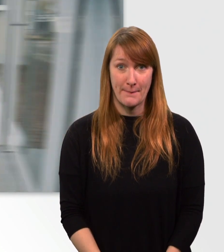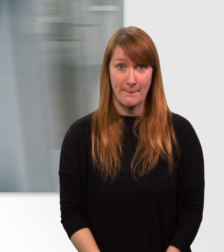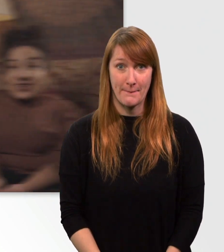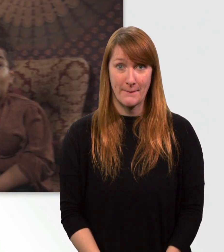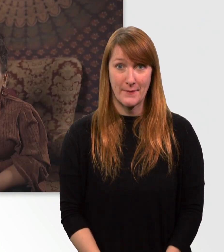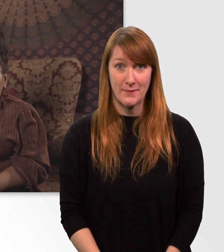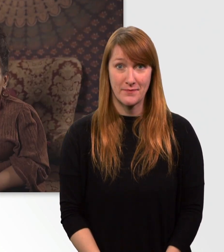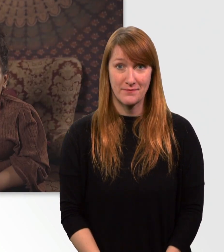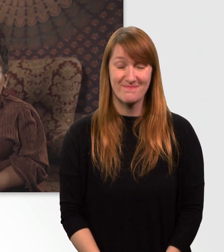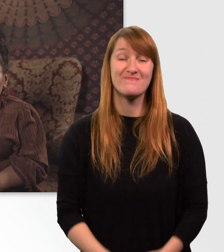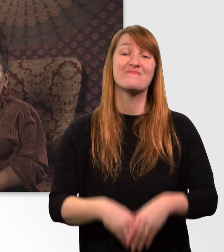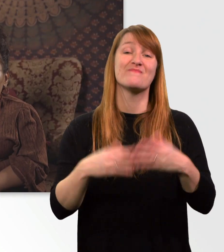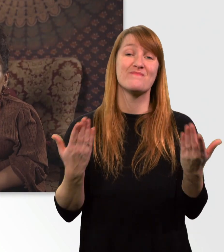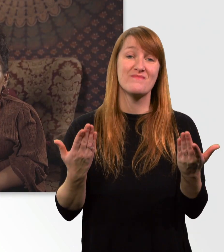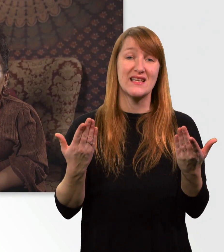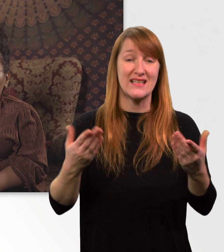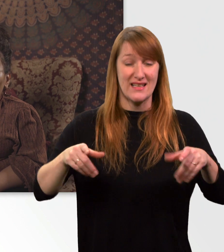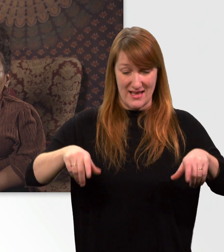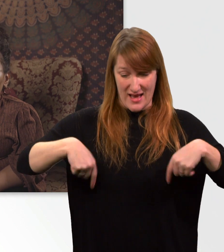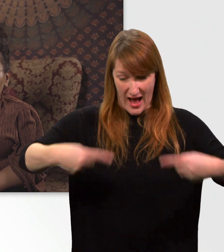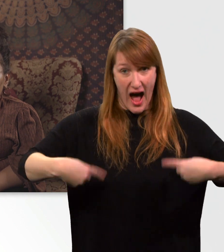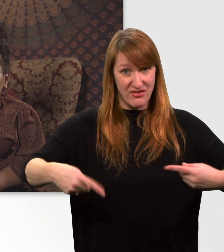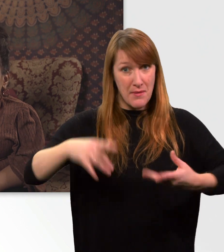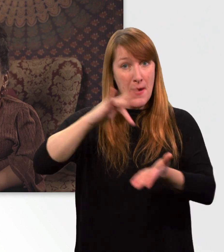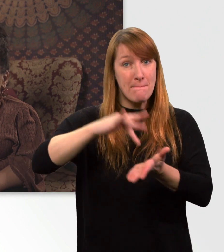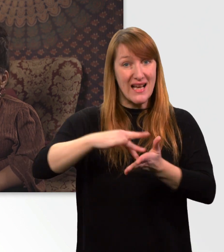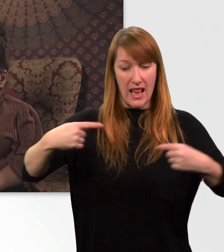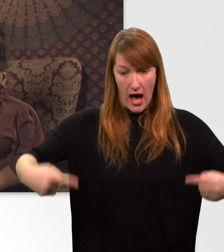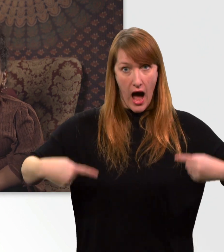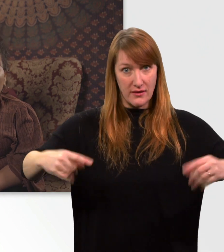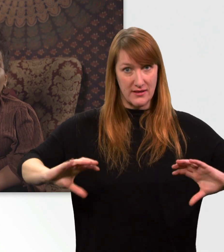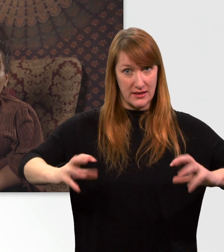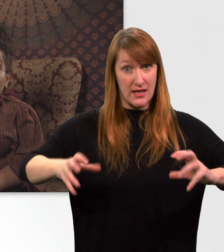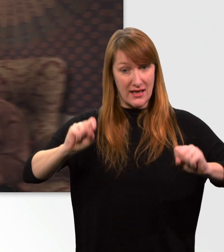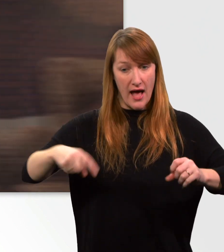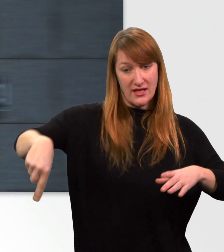Durch meinen Mittelradantrieb kann ich mich sogar auf der Stelle drehen und bin so super wendig.